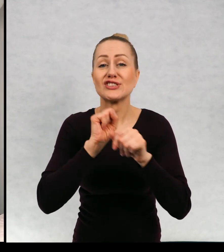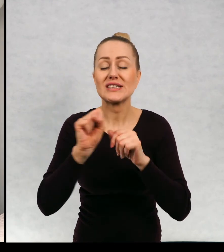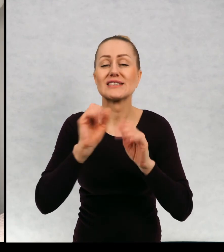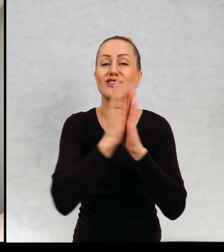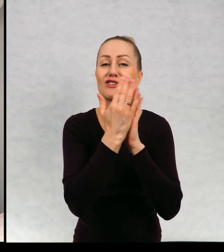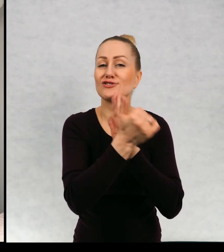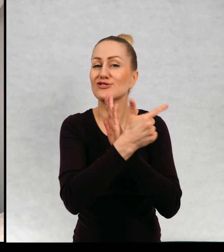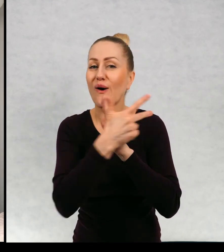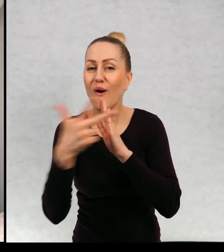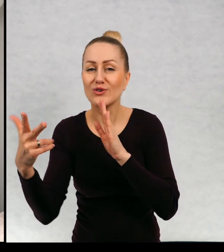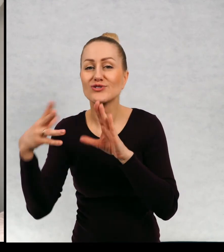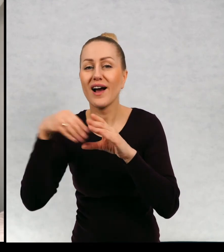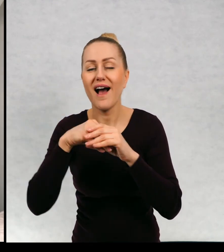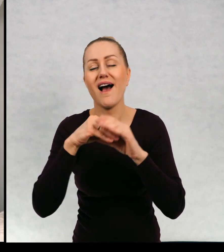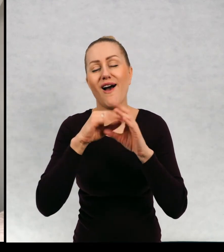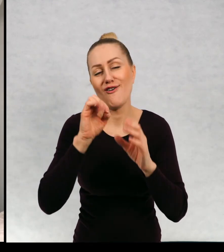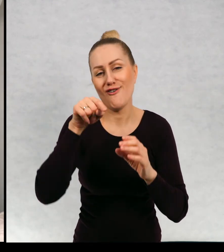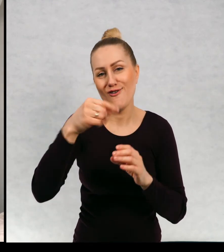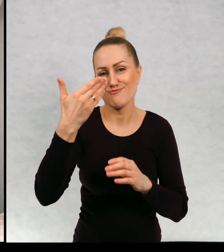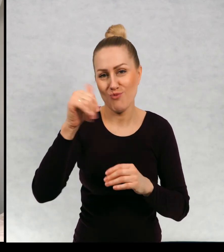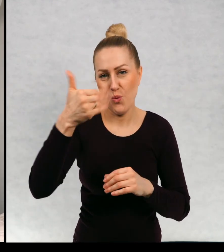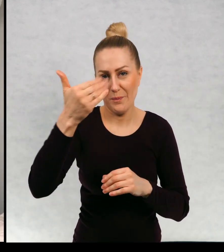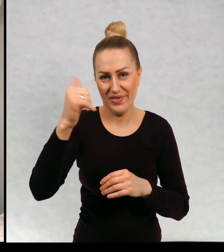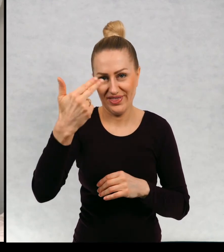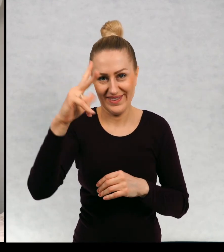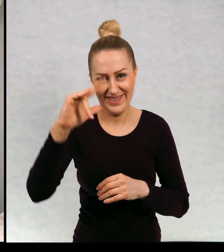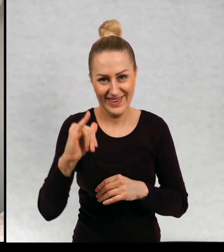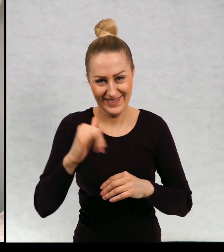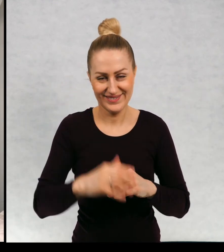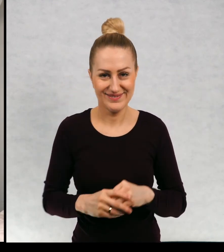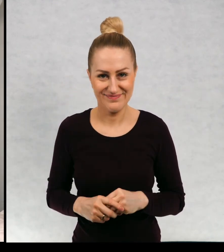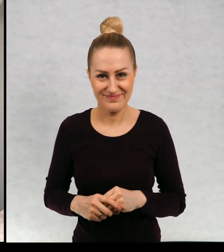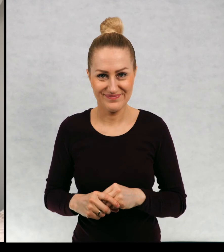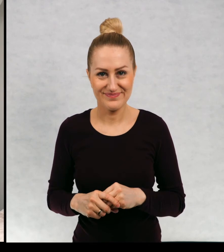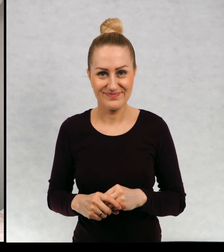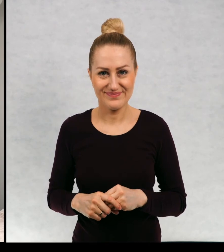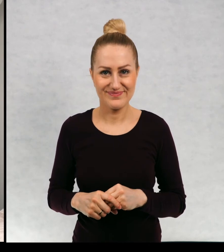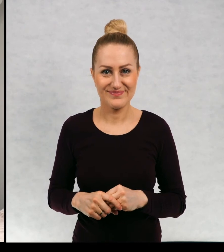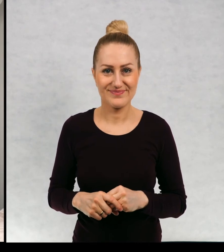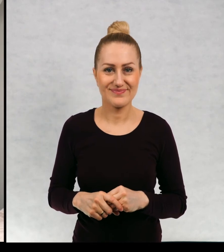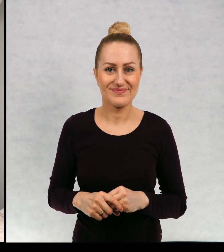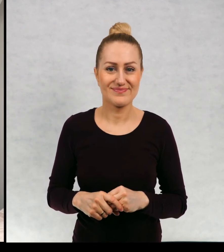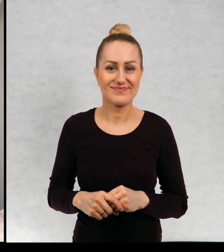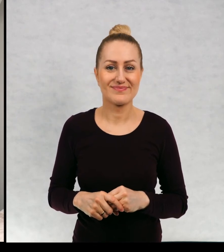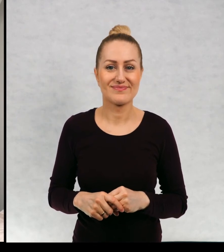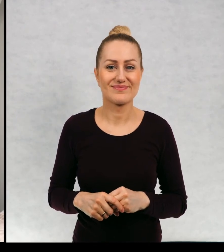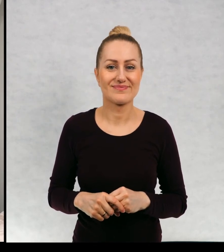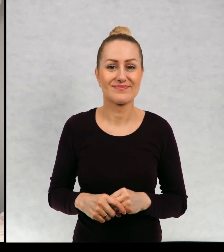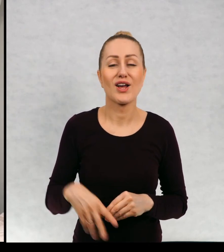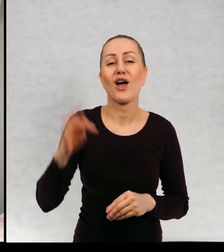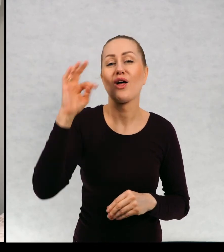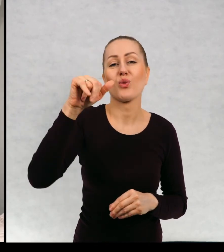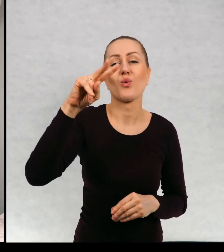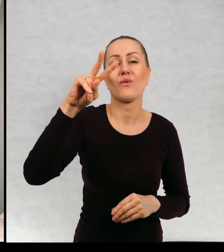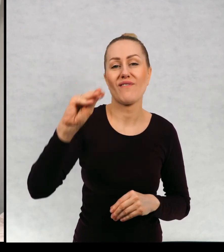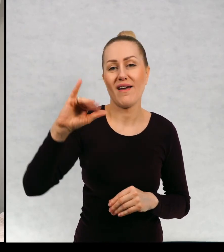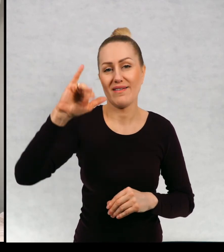jest cykl właśnie książek o muminkach. Czyli Tove Janson.